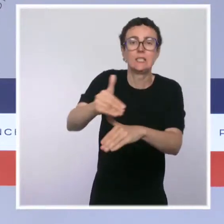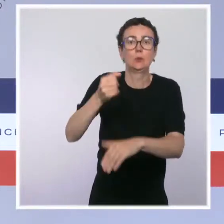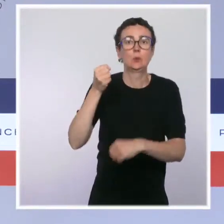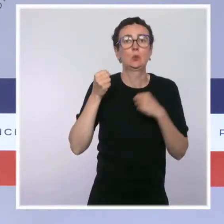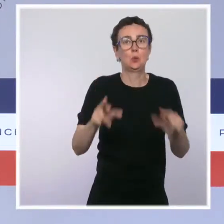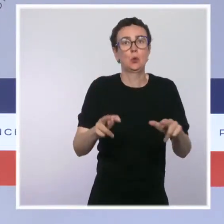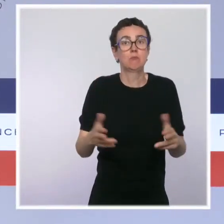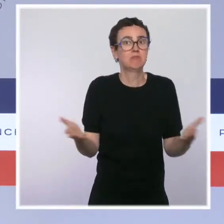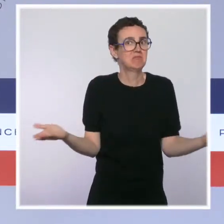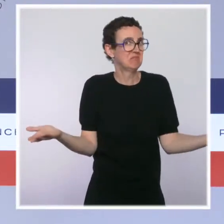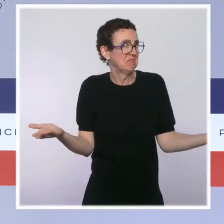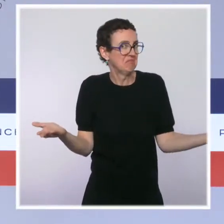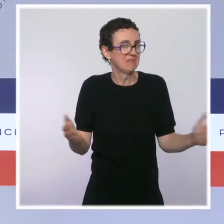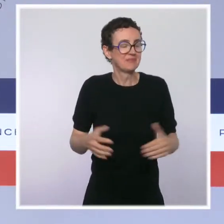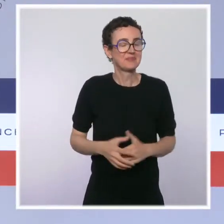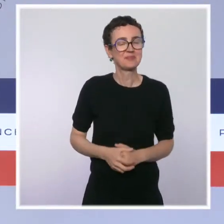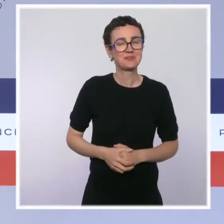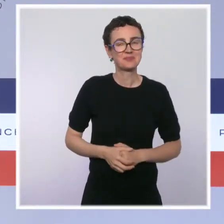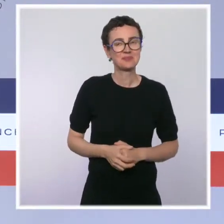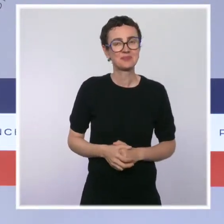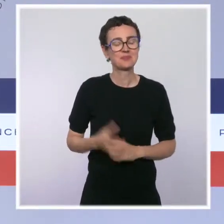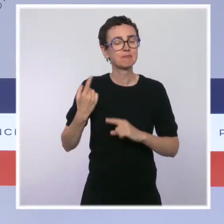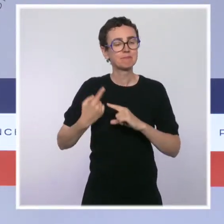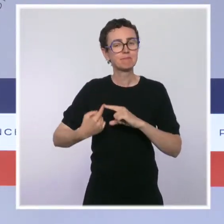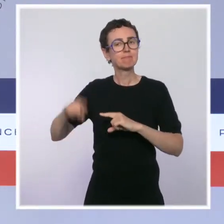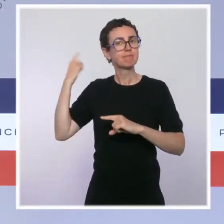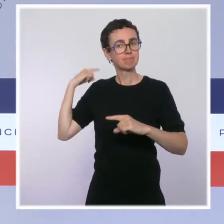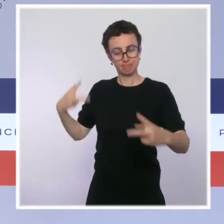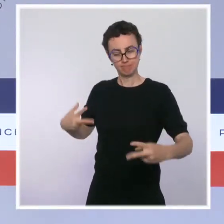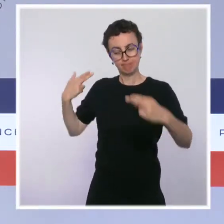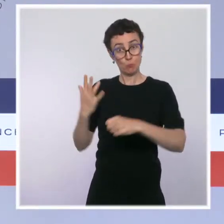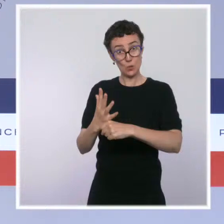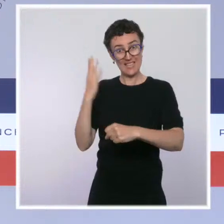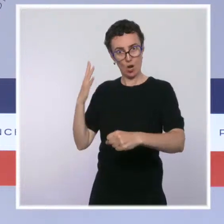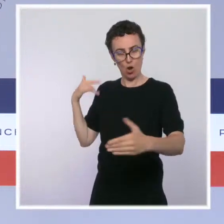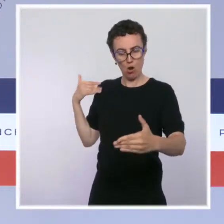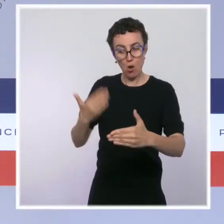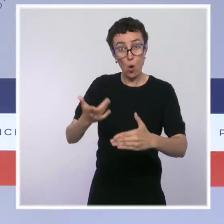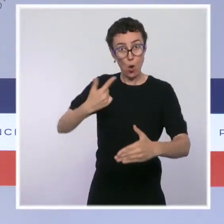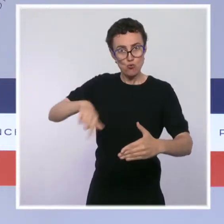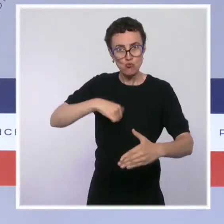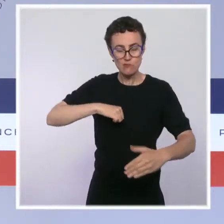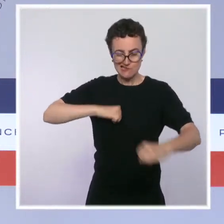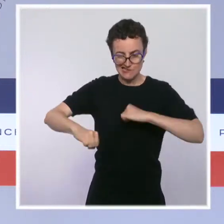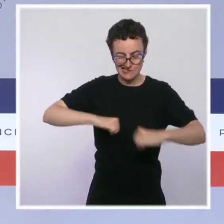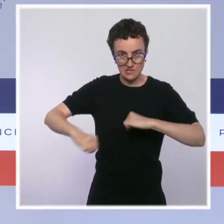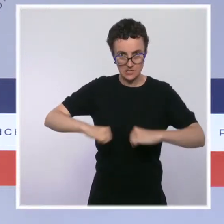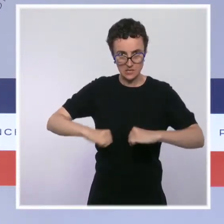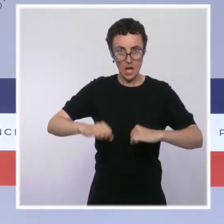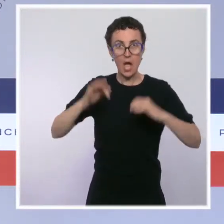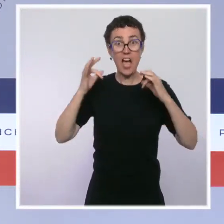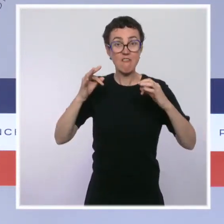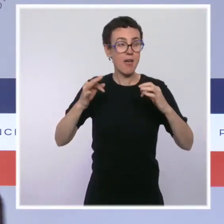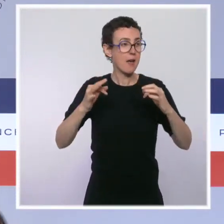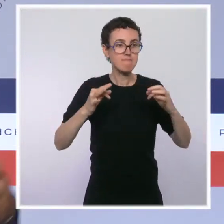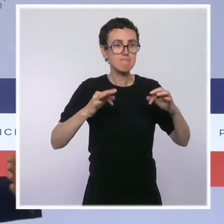sécurité, qui visait à mettre fin à l'hémorragie, notamment en termes d'effectifs. Dans certains quinquennats précédents,